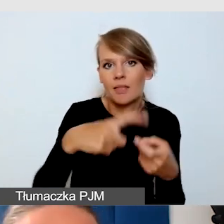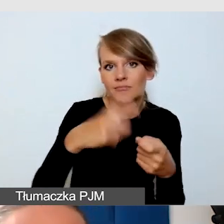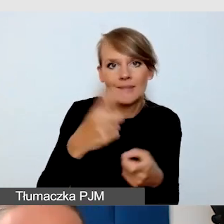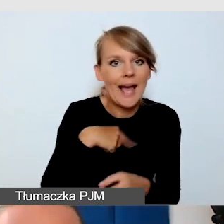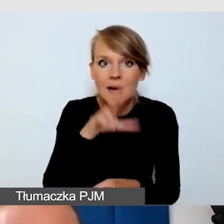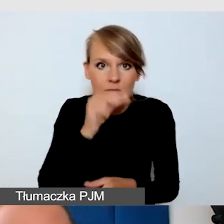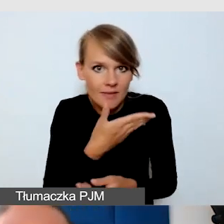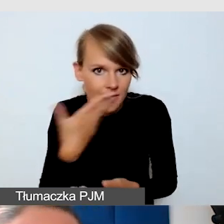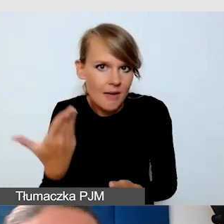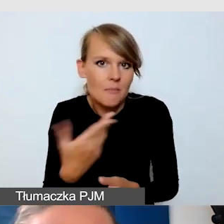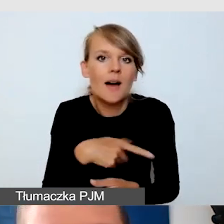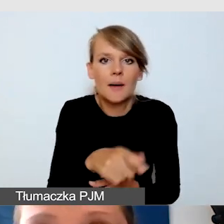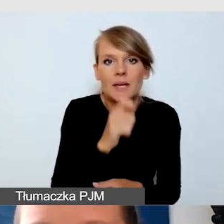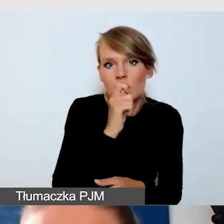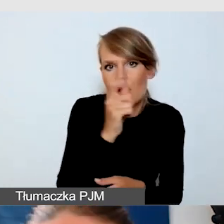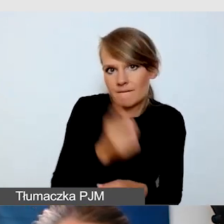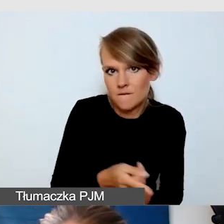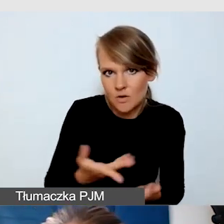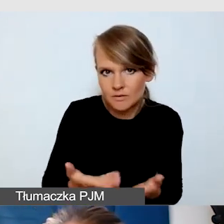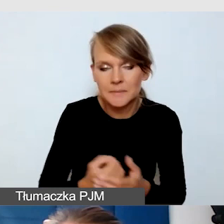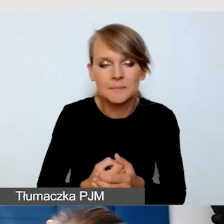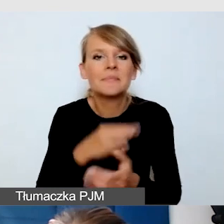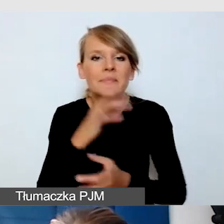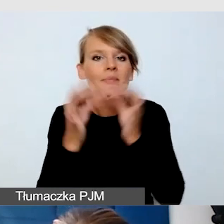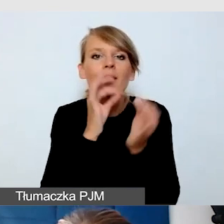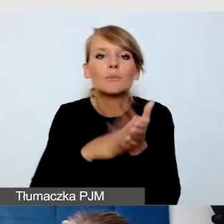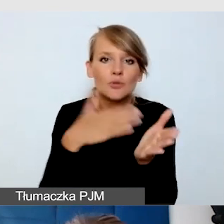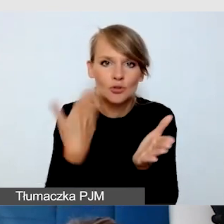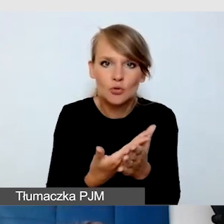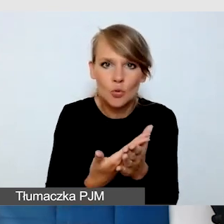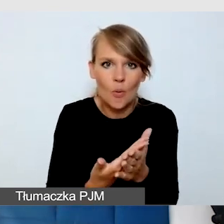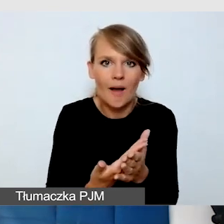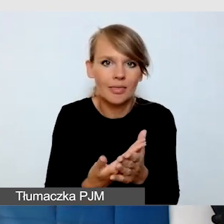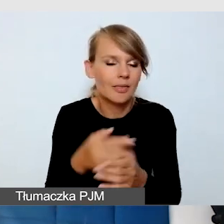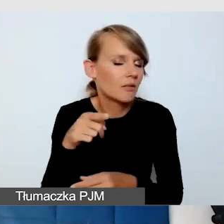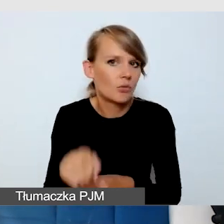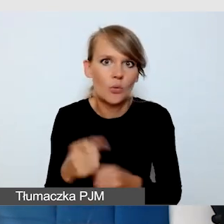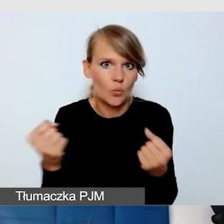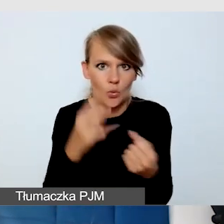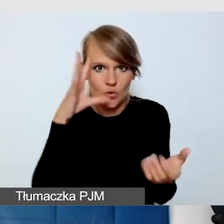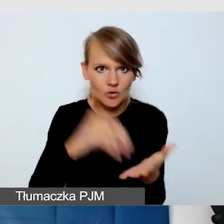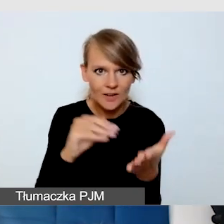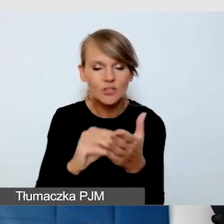który dla mnie jest bardzo cennym doświadczeniem, jak ważne było, żeby zadbać o dostępność na wydarzeniu z transmisją.